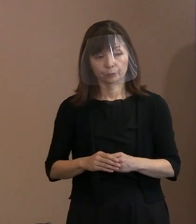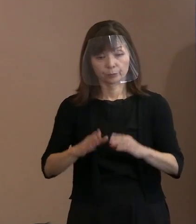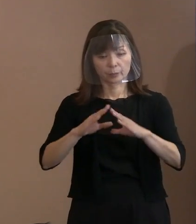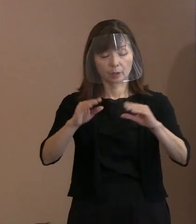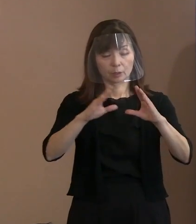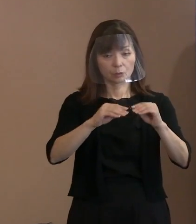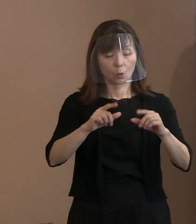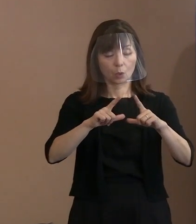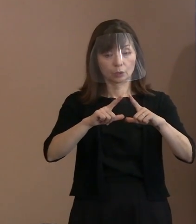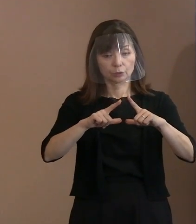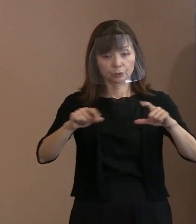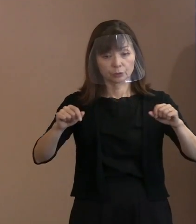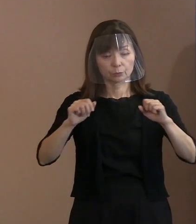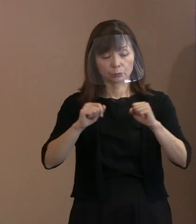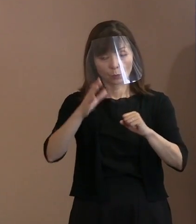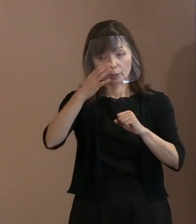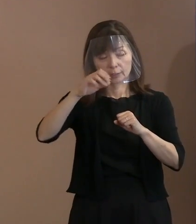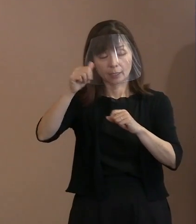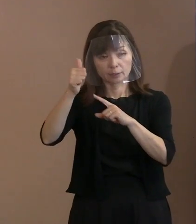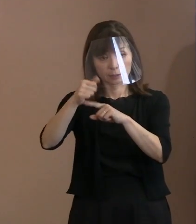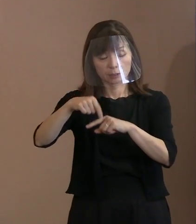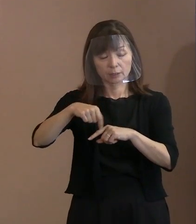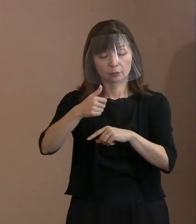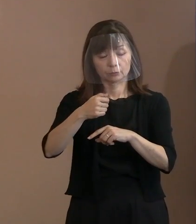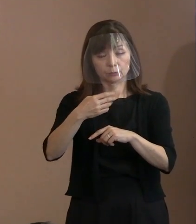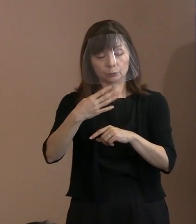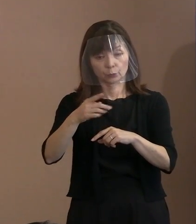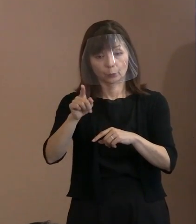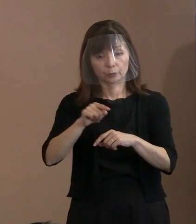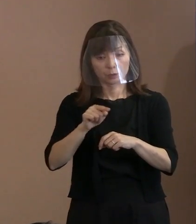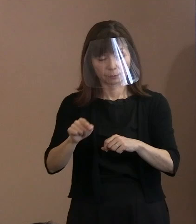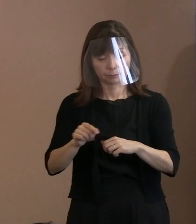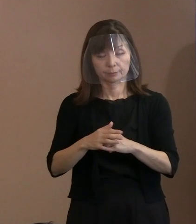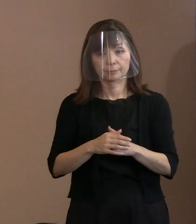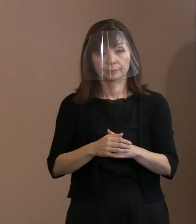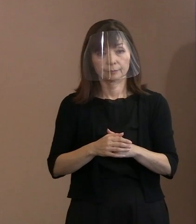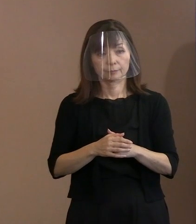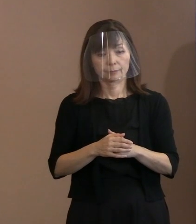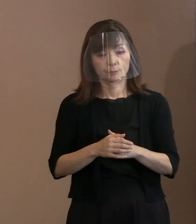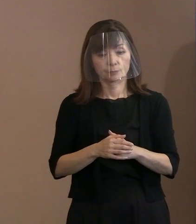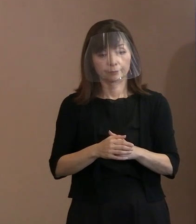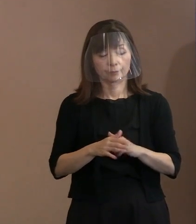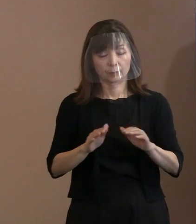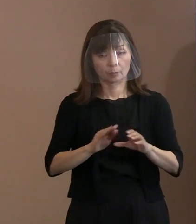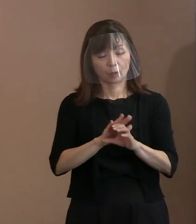114か国ということで 公表していますけれども､ 今言ったような状況がありますので､